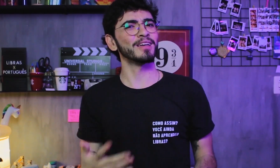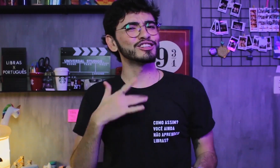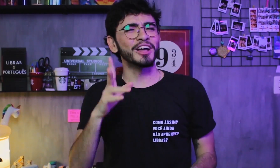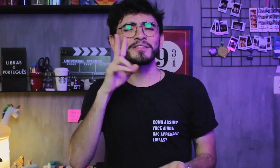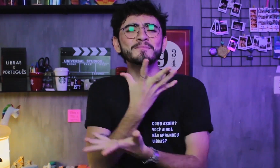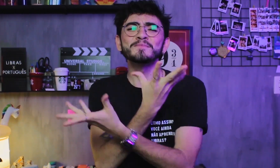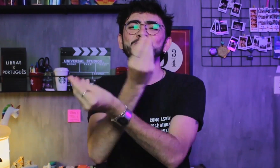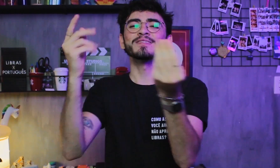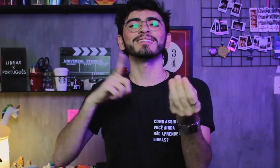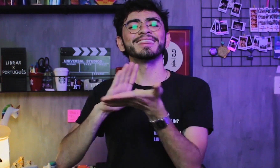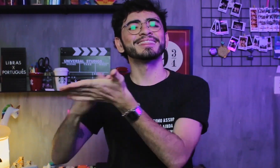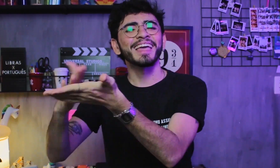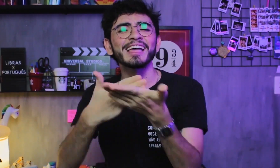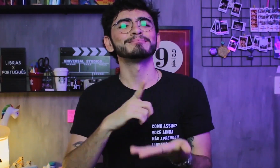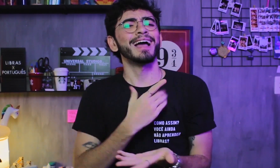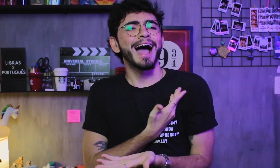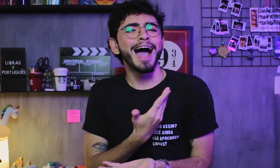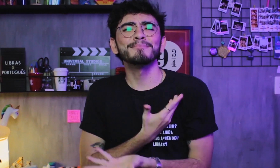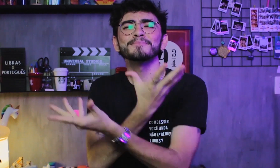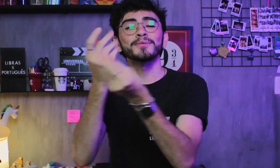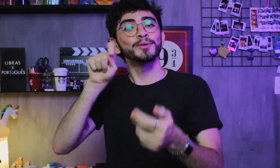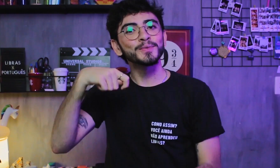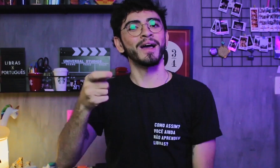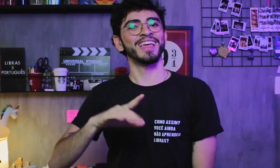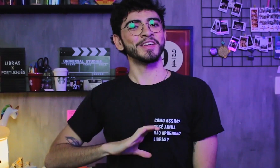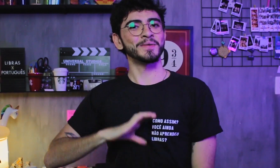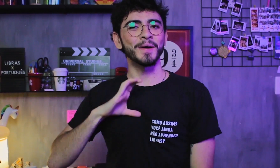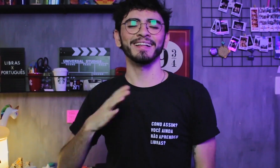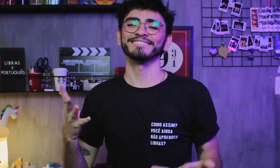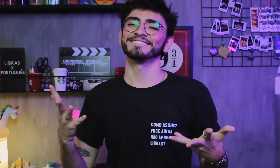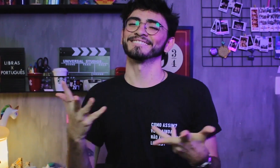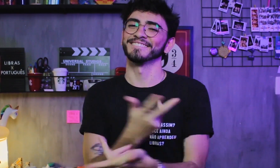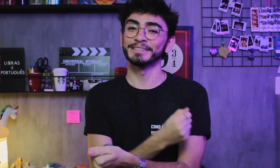Já vi muitos intérpretes e também alguns amigos que são CODA, é demais!